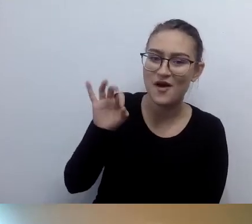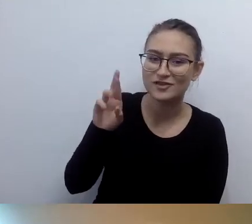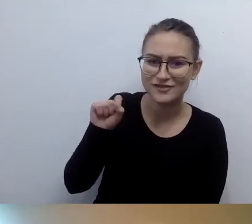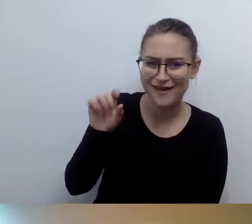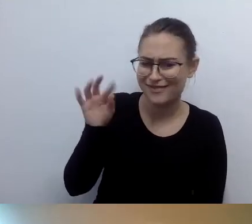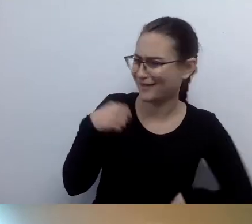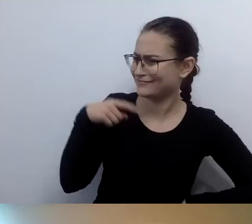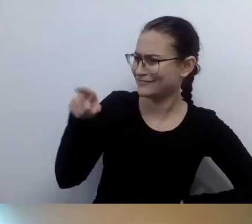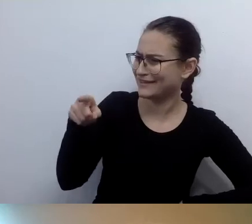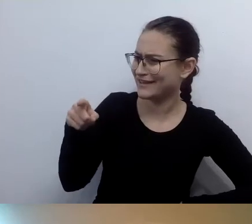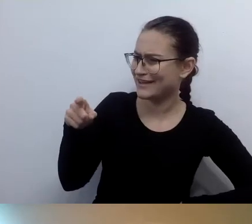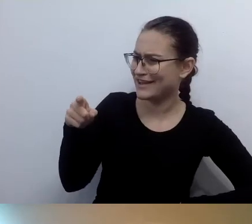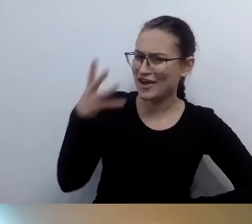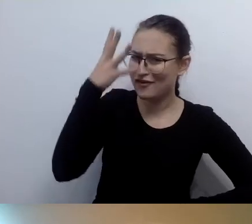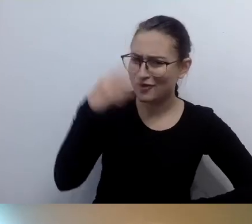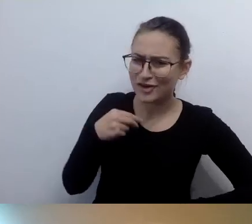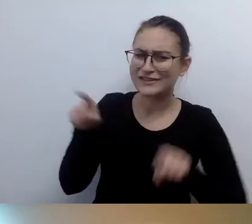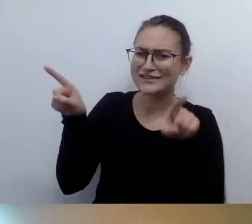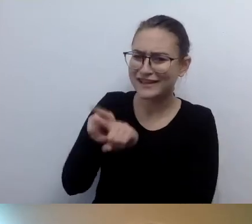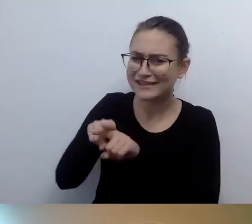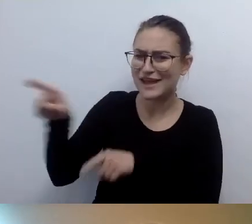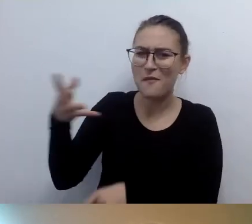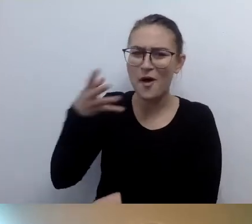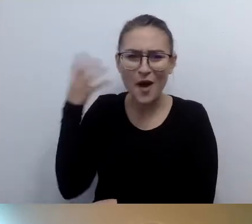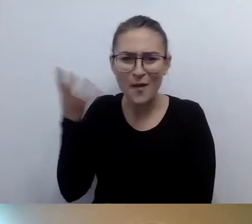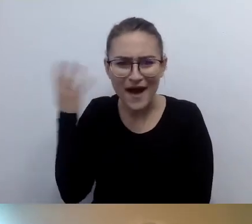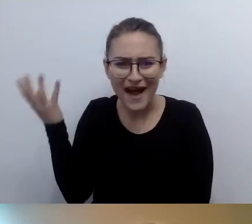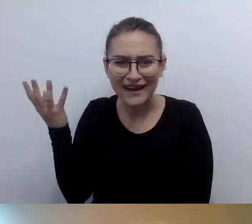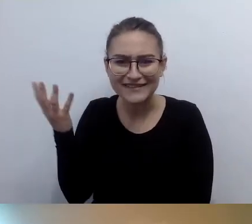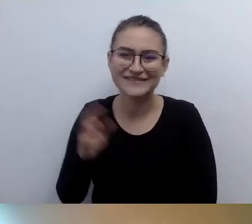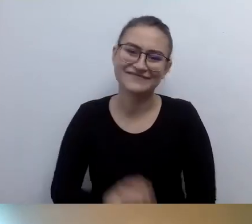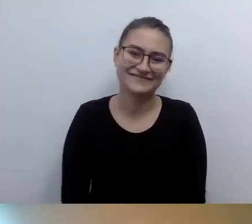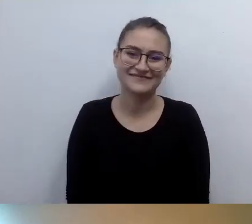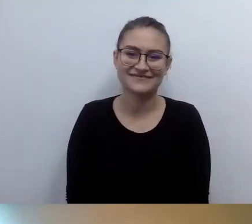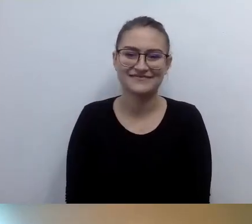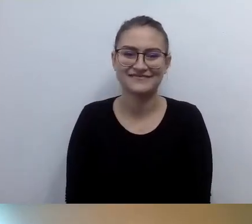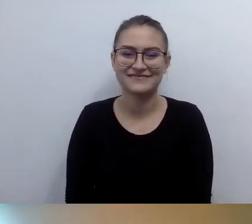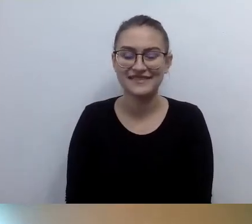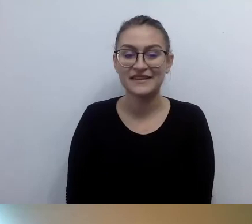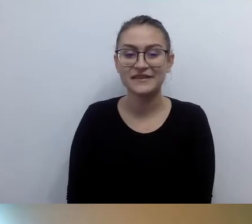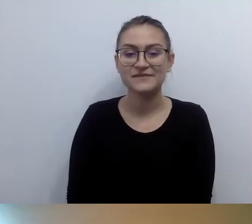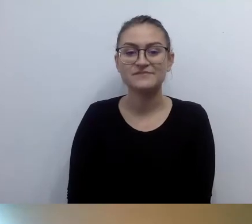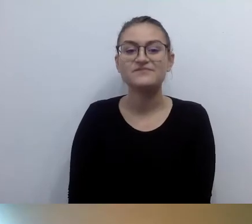Tak to wyglądało. Nie, różnimy się od siebie. MAŁGORZATA: Ja zaczęłam naszą rozmowę tym samym.